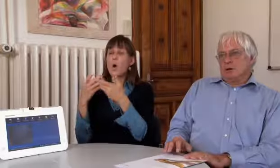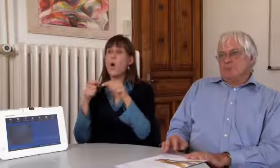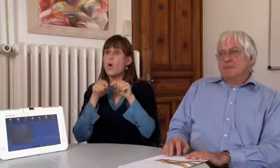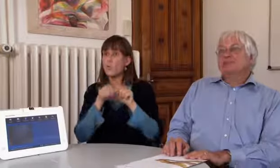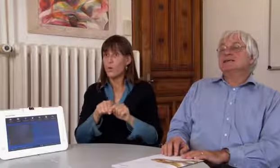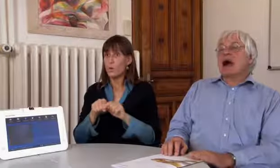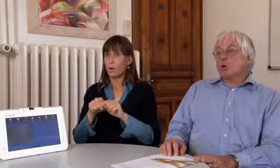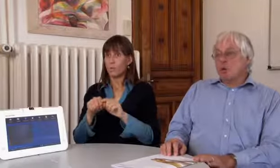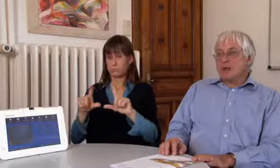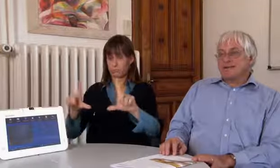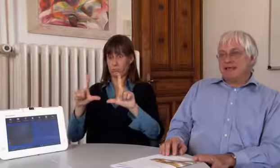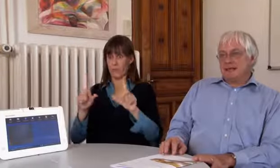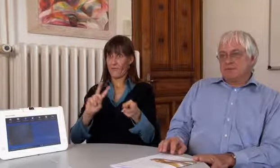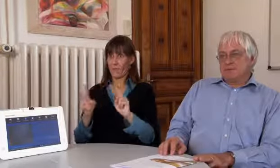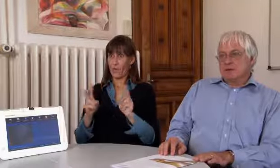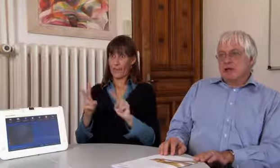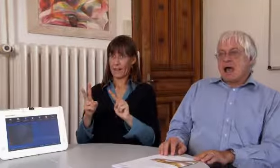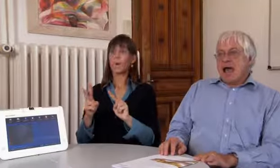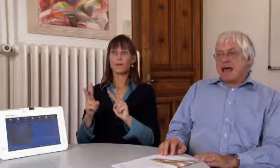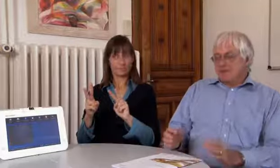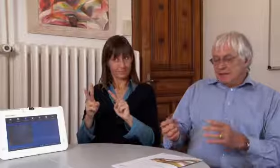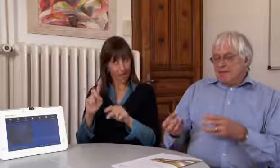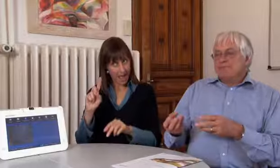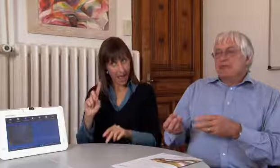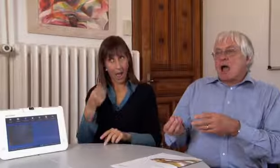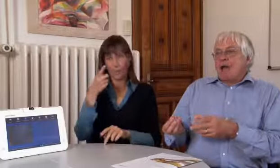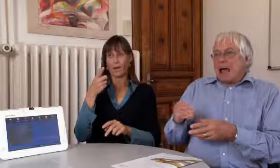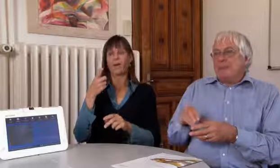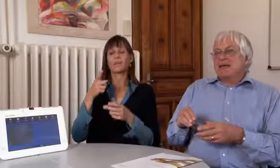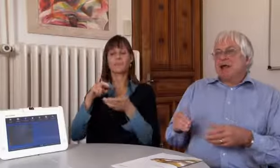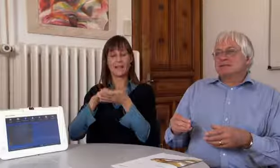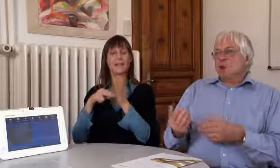Für die Videovermittlung ist es auch vorgesehen